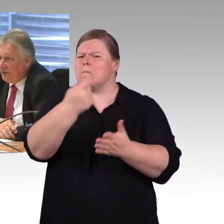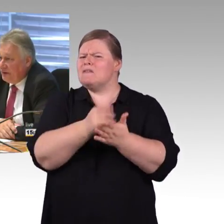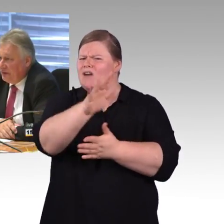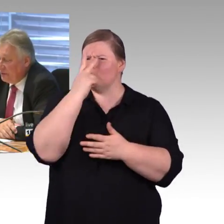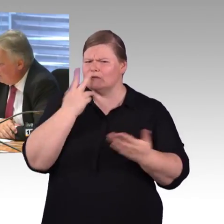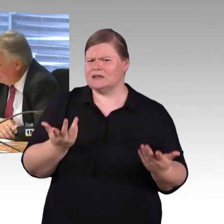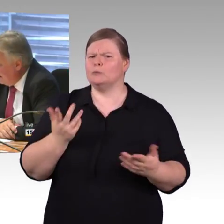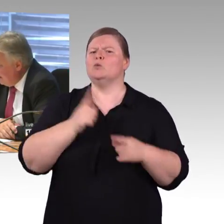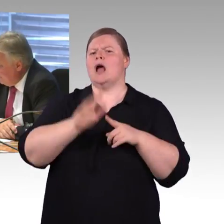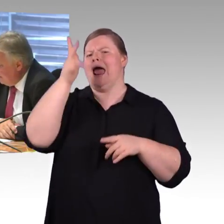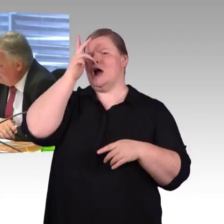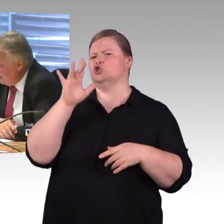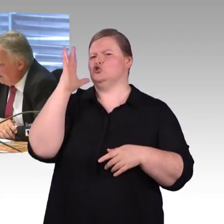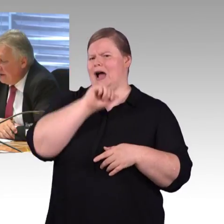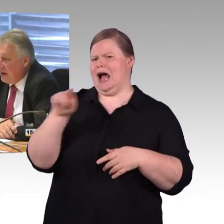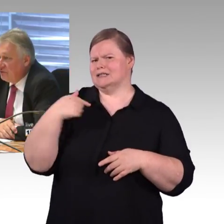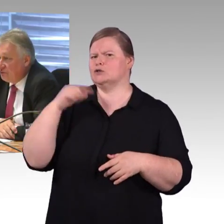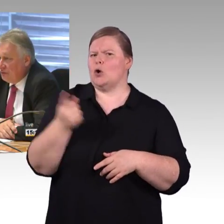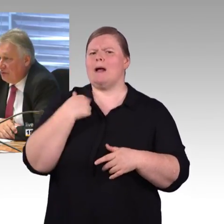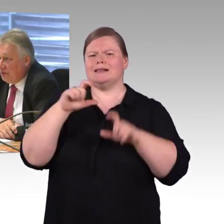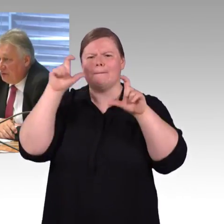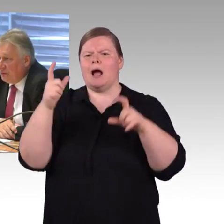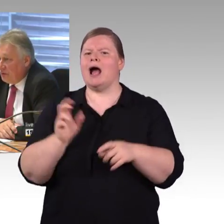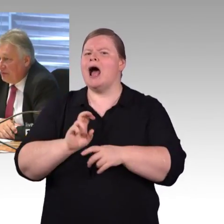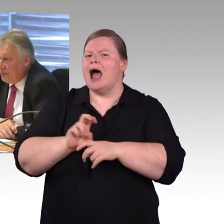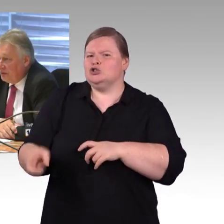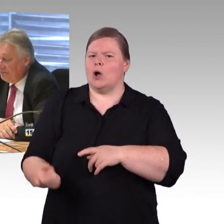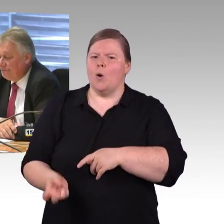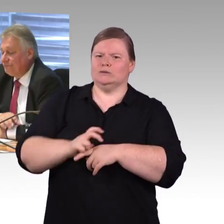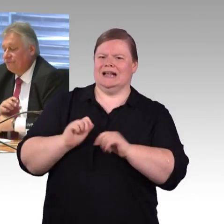und die Möglichkeiten, dass man in dem Bereich der Abendstunden etwas machen kann.